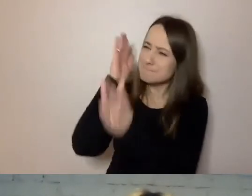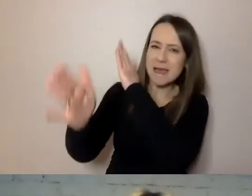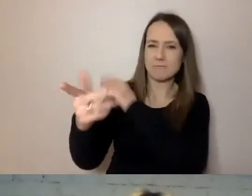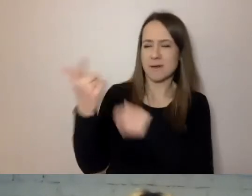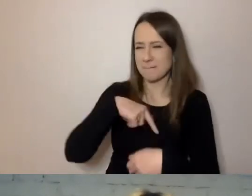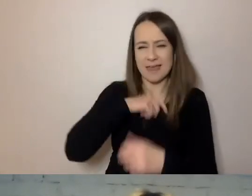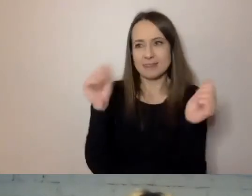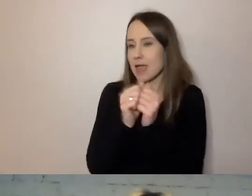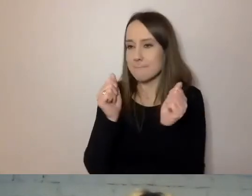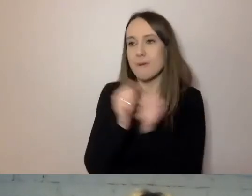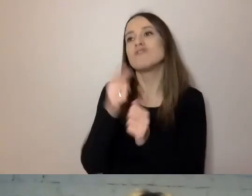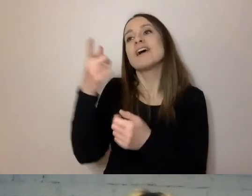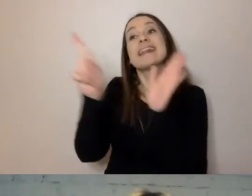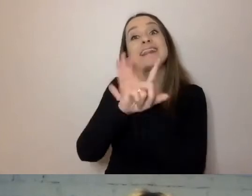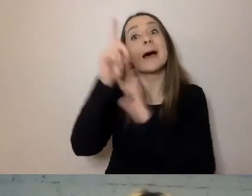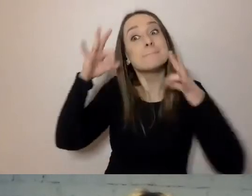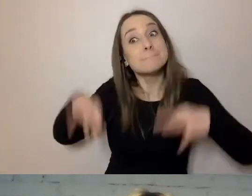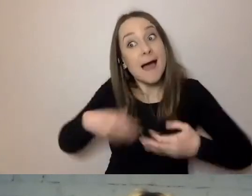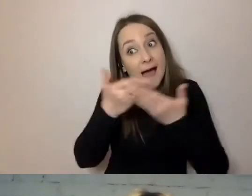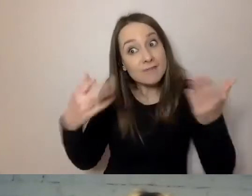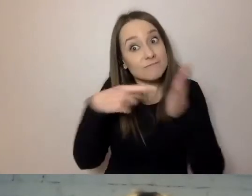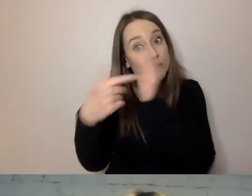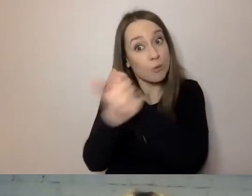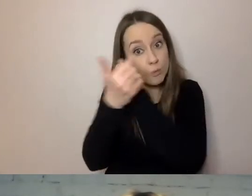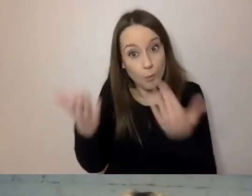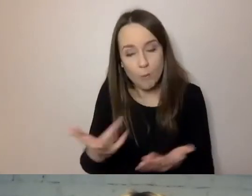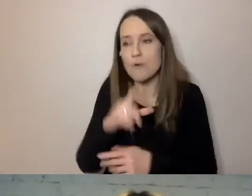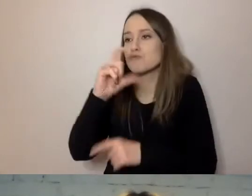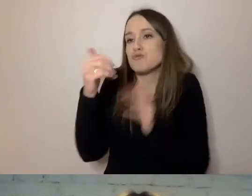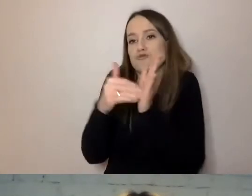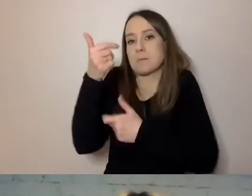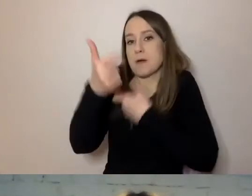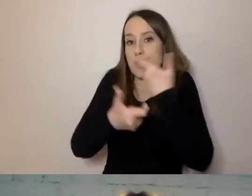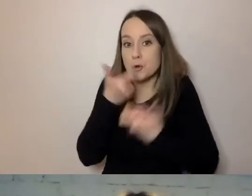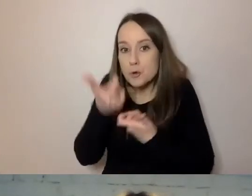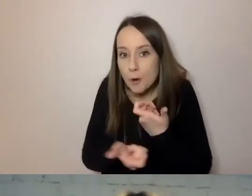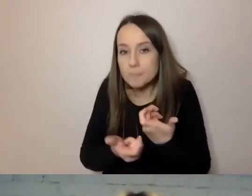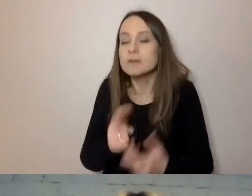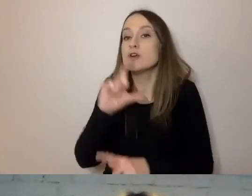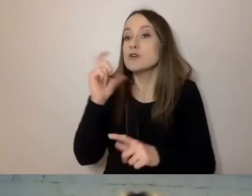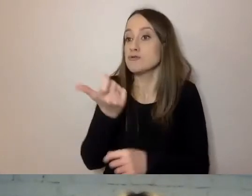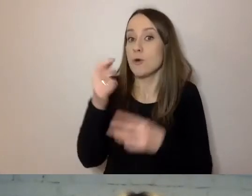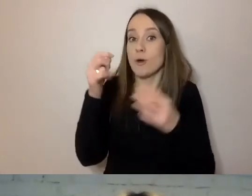że to dla państwa jest ten dokument, co państwo muszą zrobić. Co państwo w tym dokumencie znajdą.